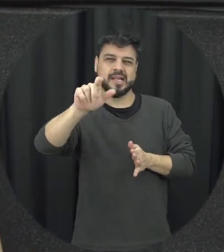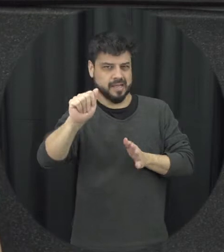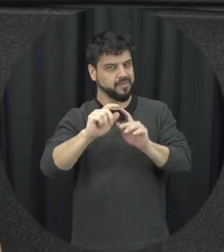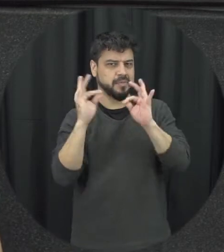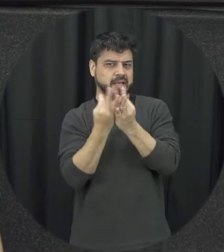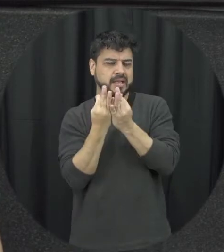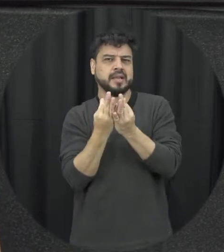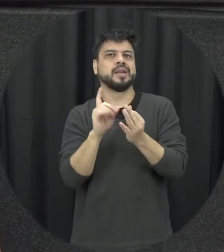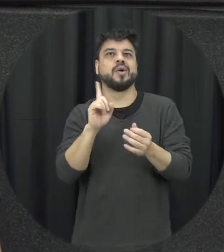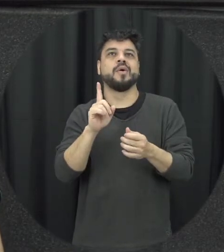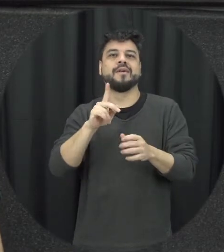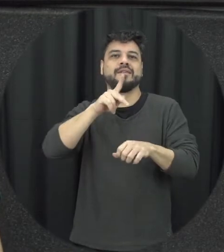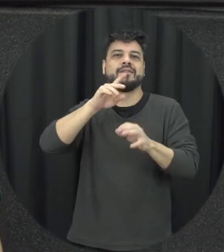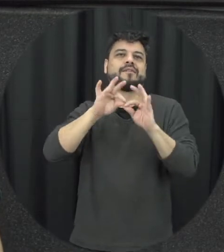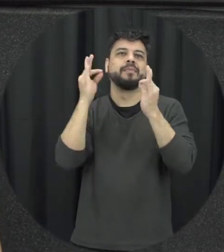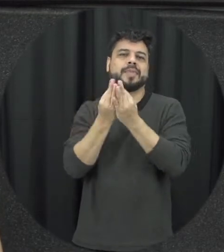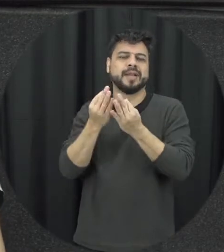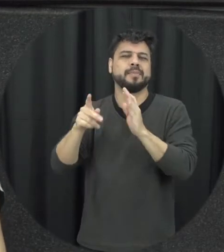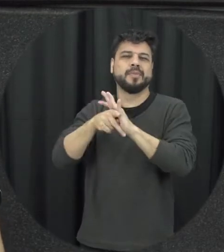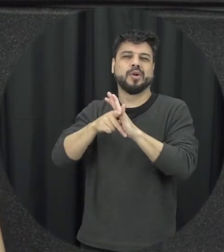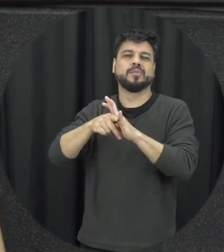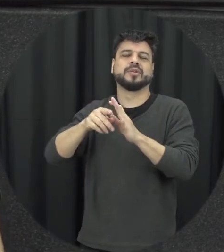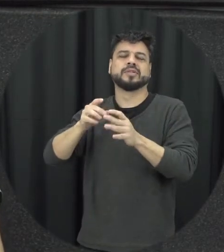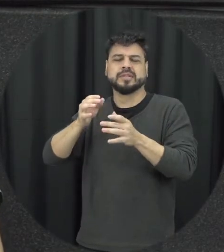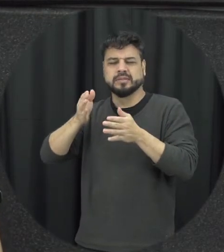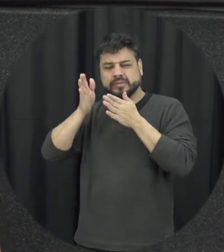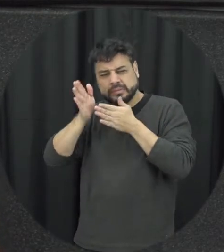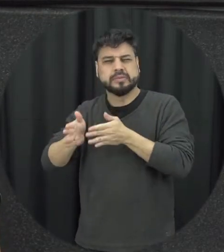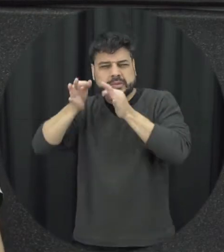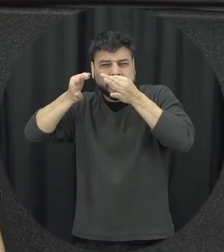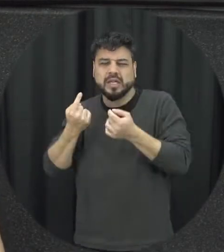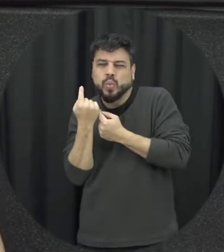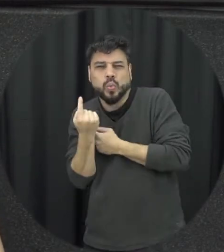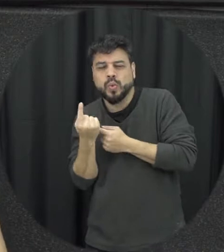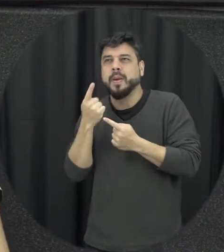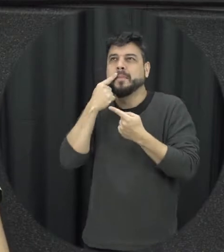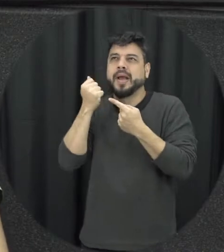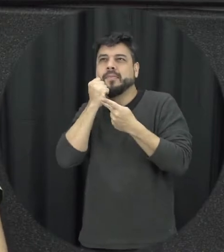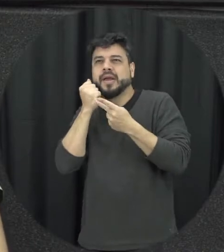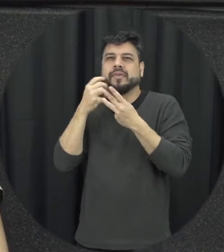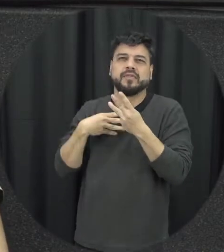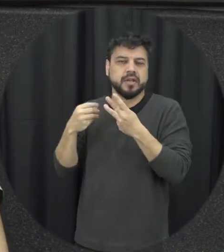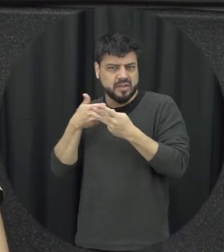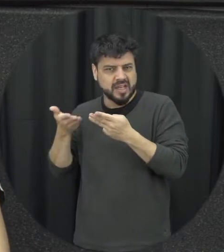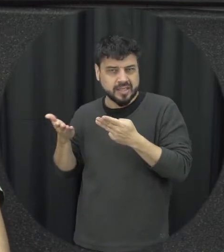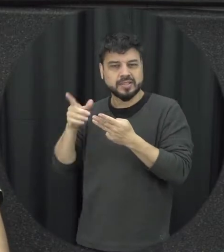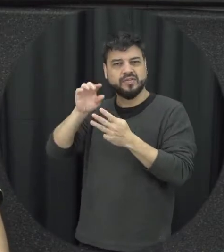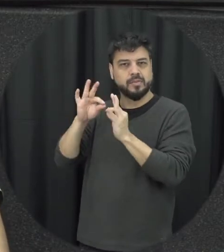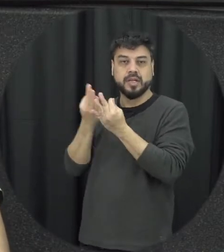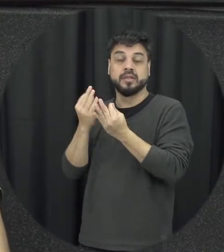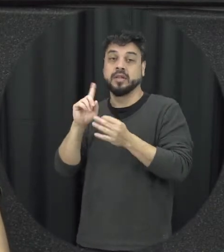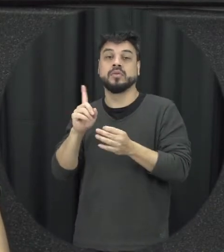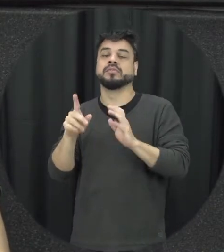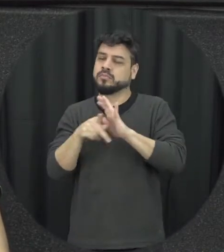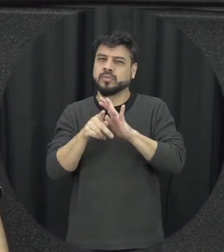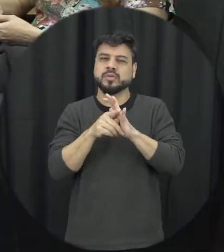bastante né forma fixa né vamos assim pai mãe e filho somente né do consumista consanguíneos e a